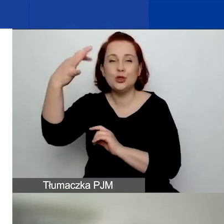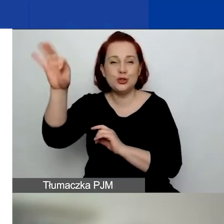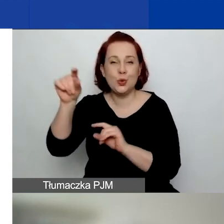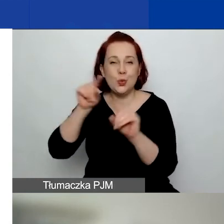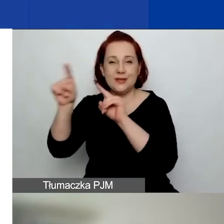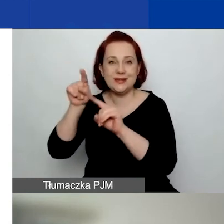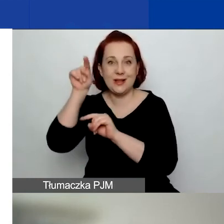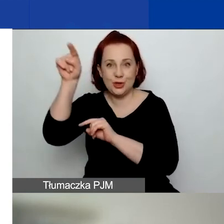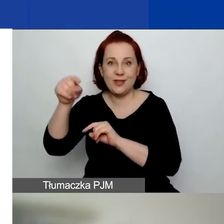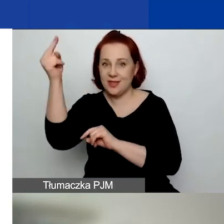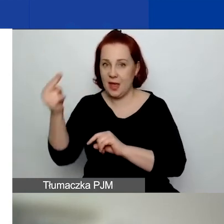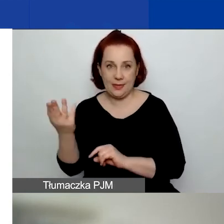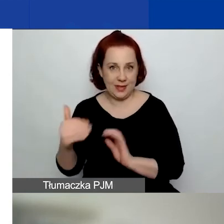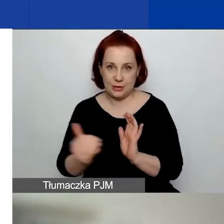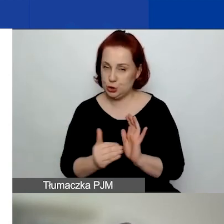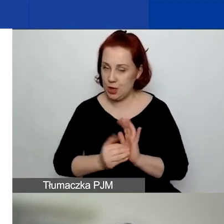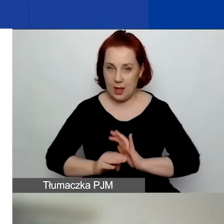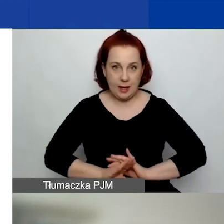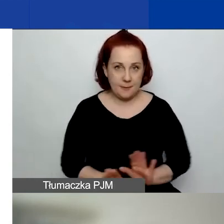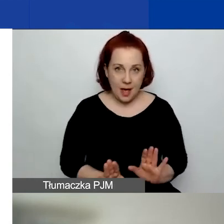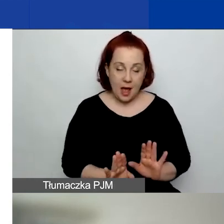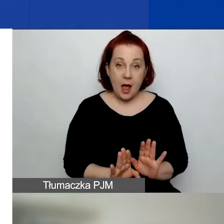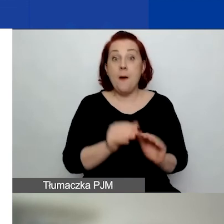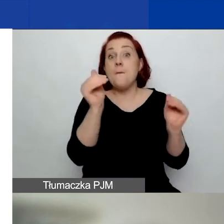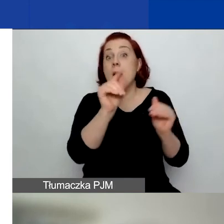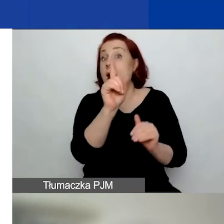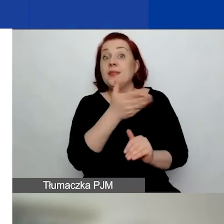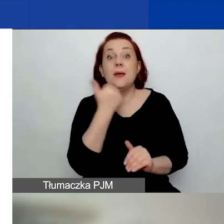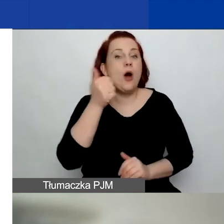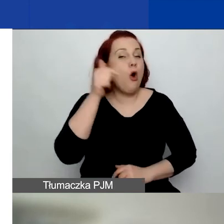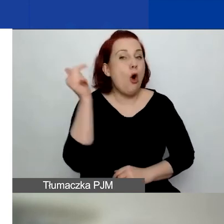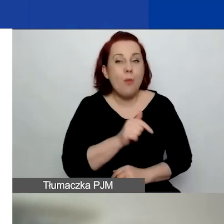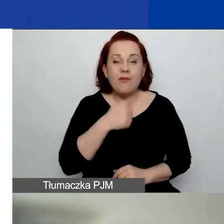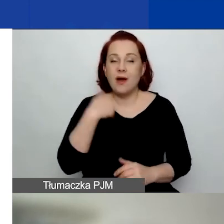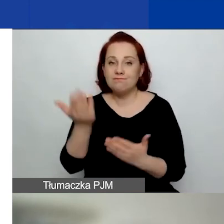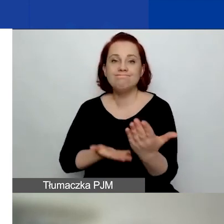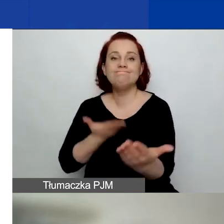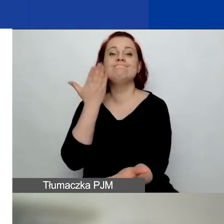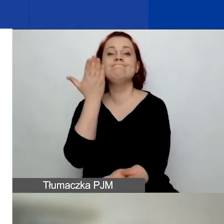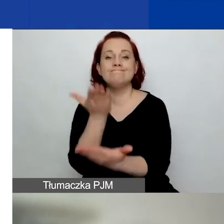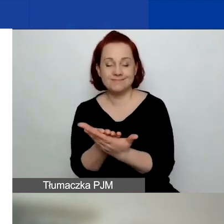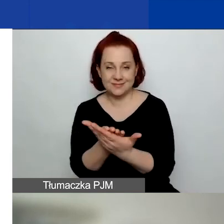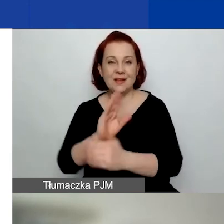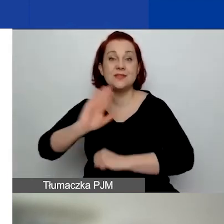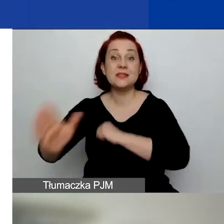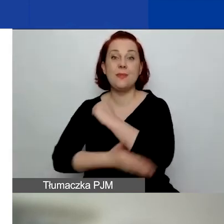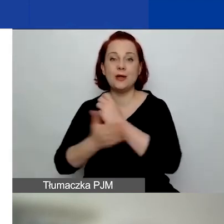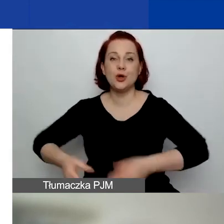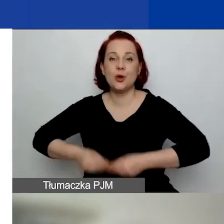Można, ale nie ma obowiązku aplikowania o środki na wsparcie rozwoju sektora społecznego.